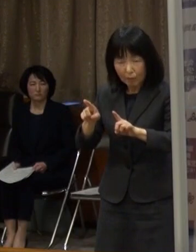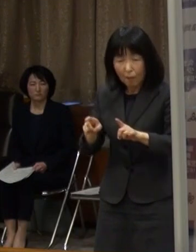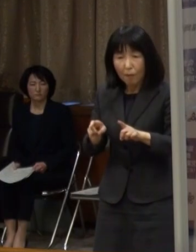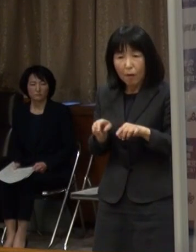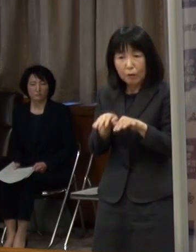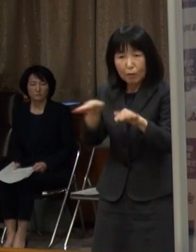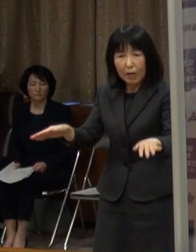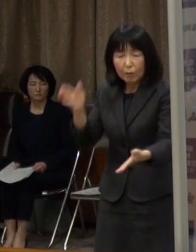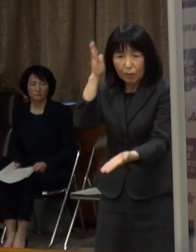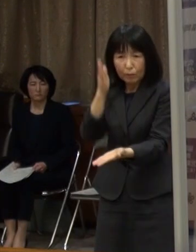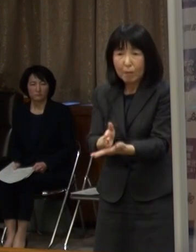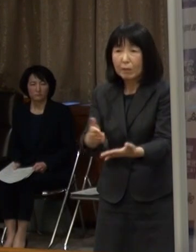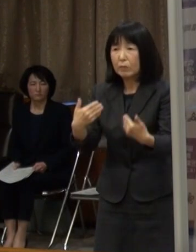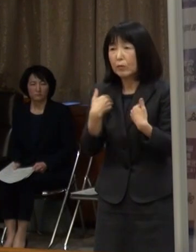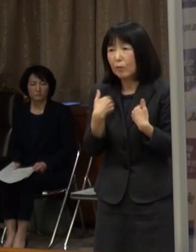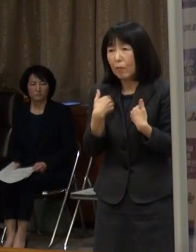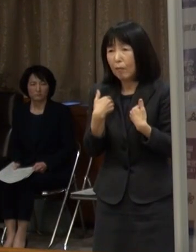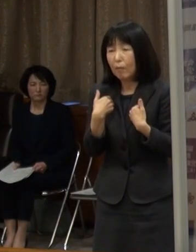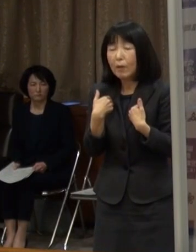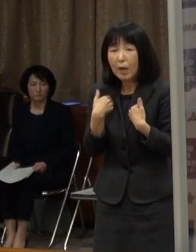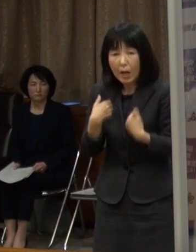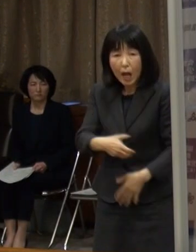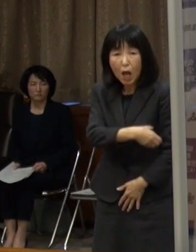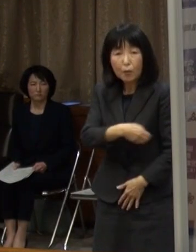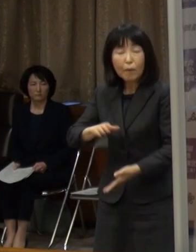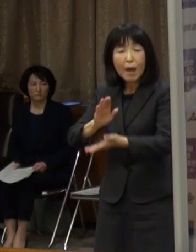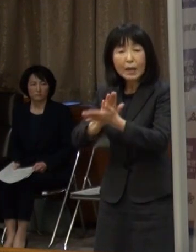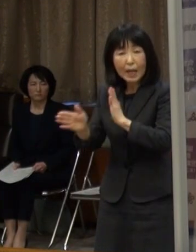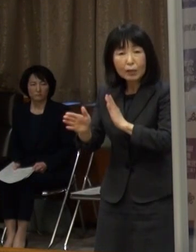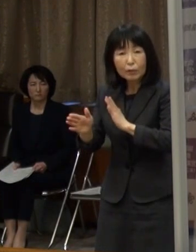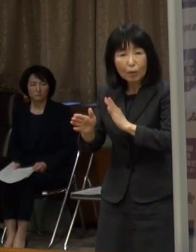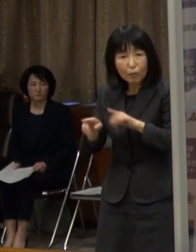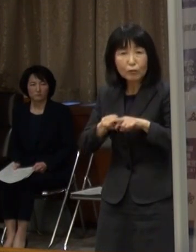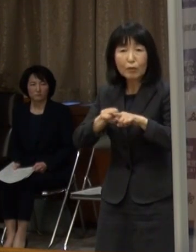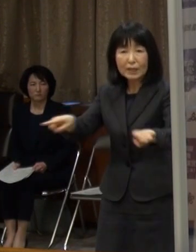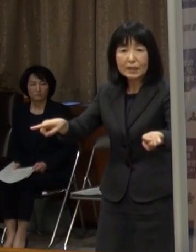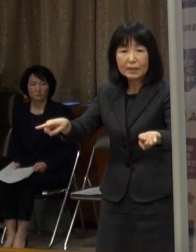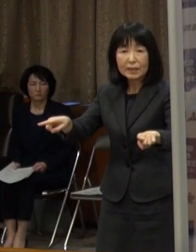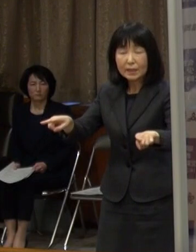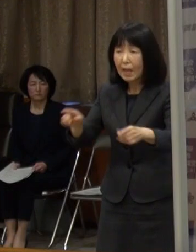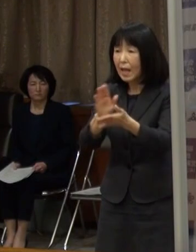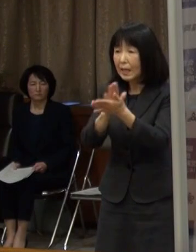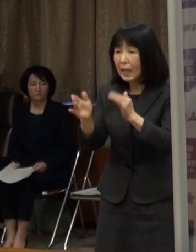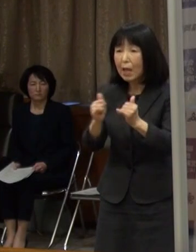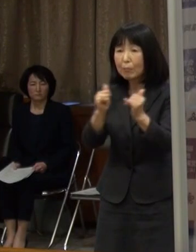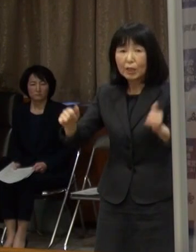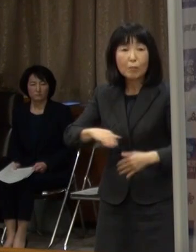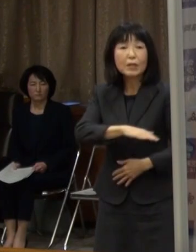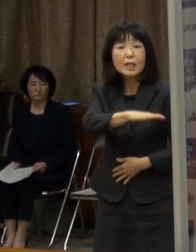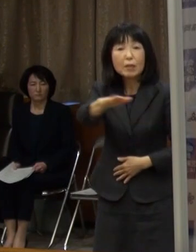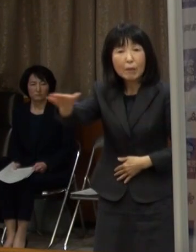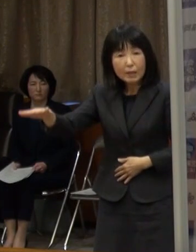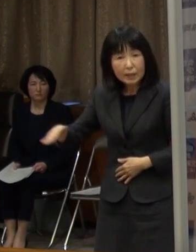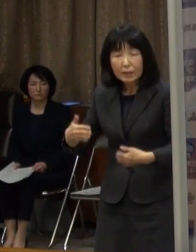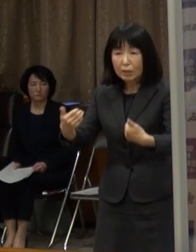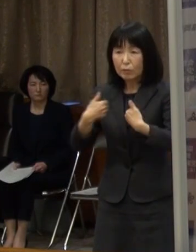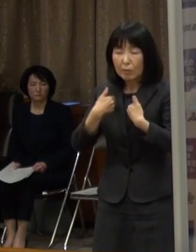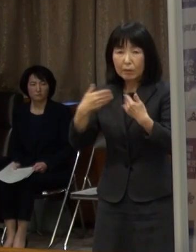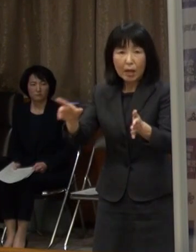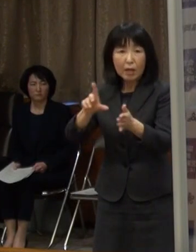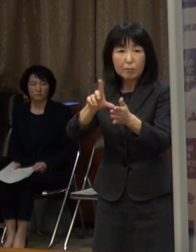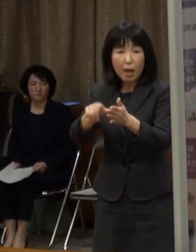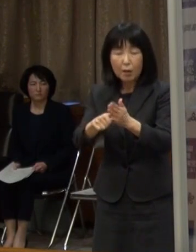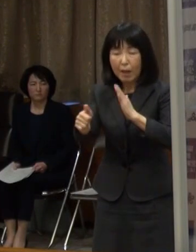このため 本県独自の措置として 県民の皆さんに 不要不急の外出自粛をお願いするとともに